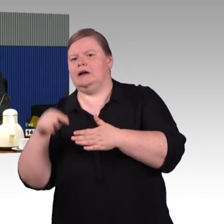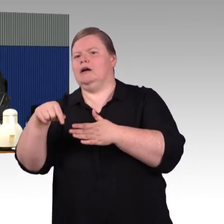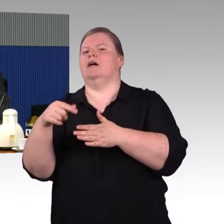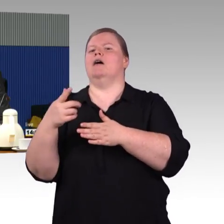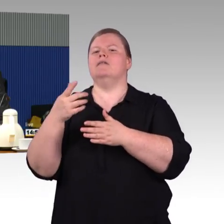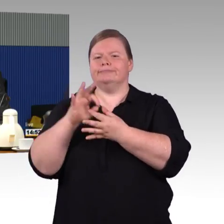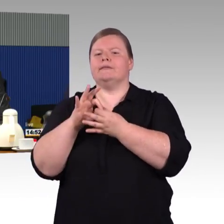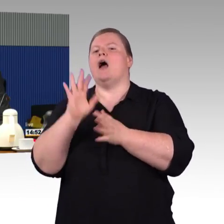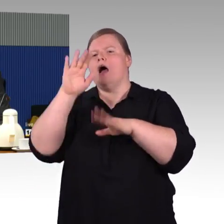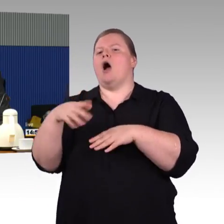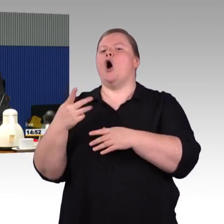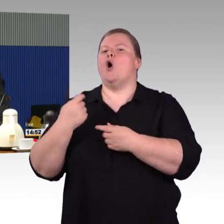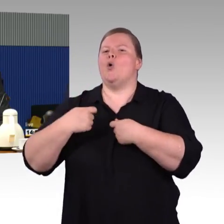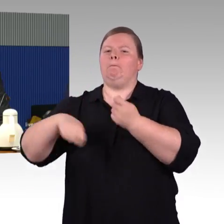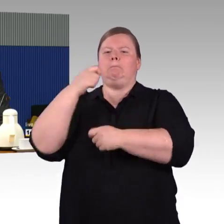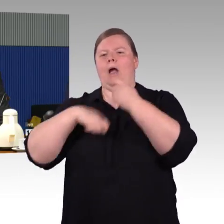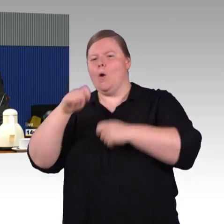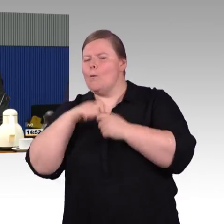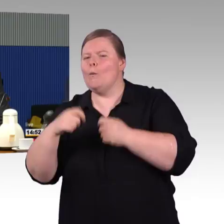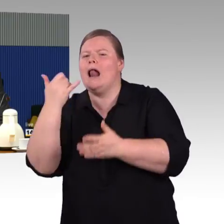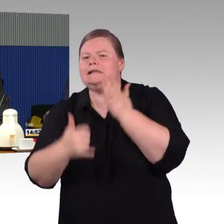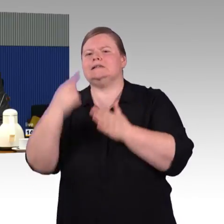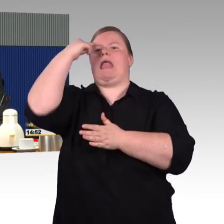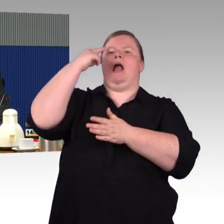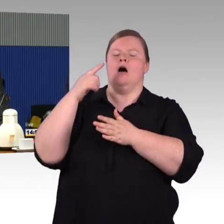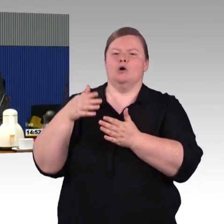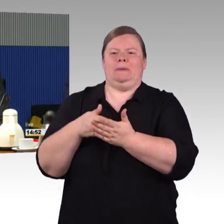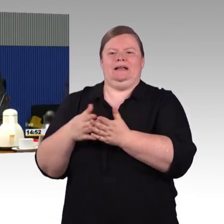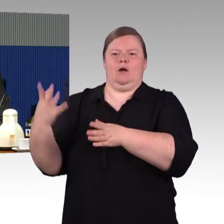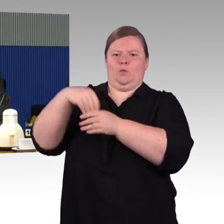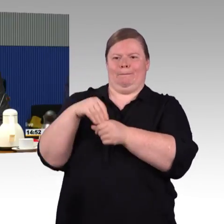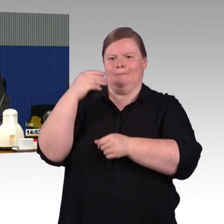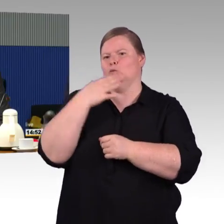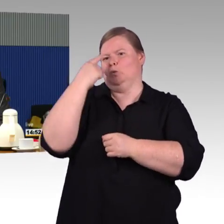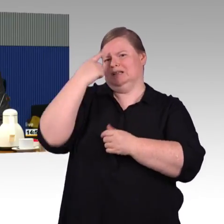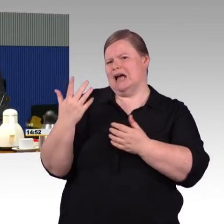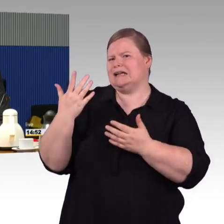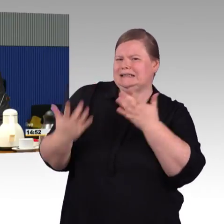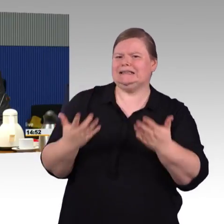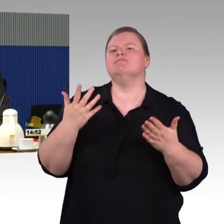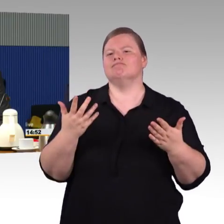dass die Einbeziehung der entsprechenden Akteure vor Ort von Anfang an sichergestellt werden kann.